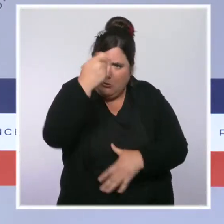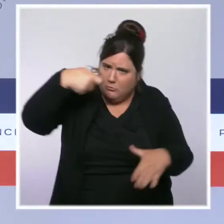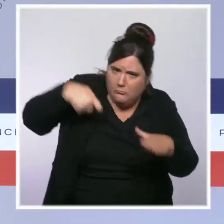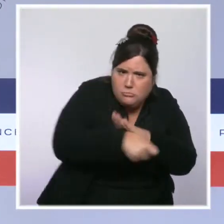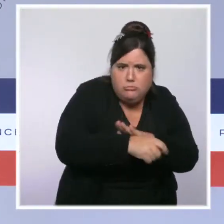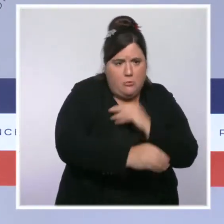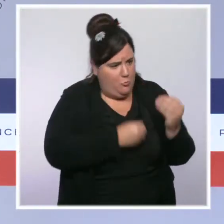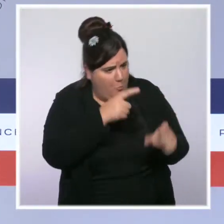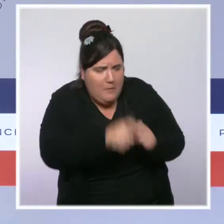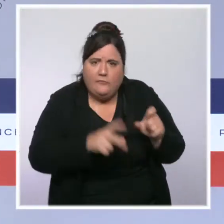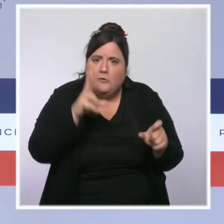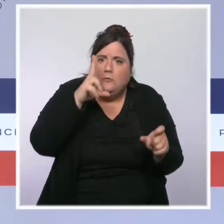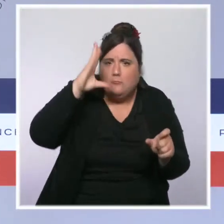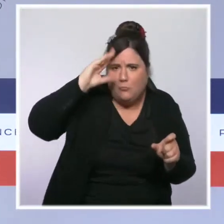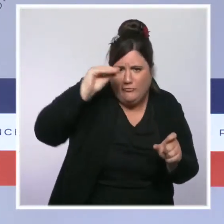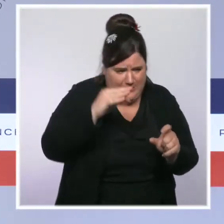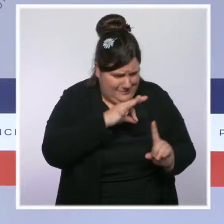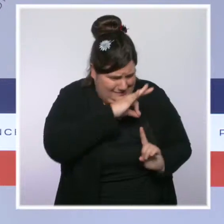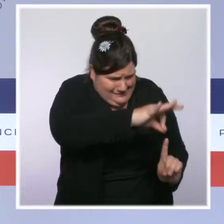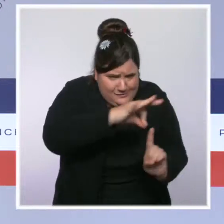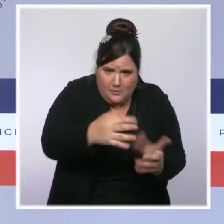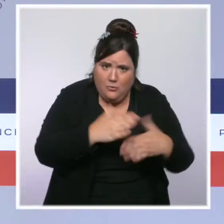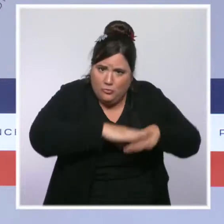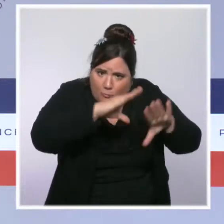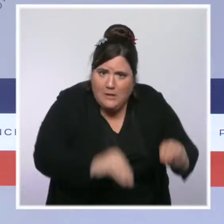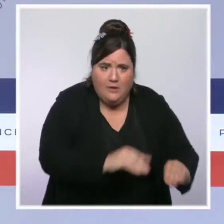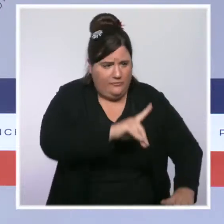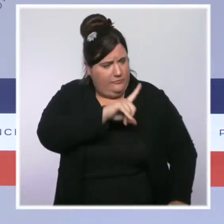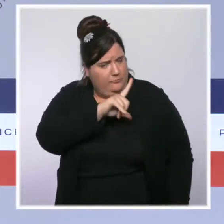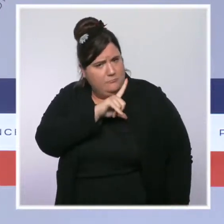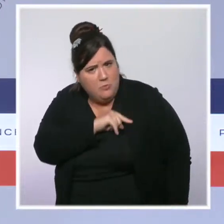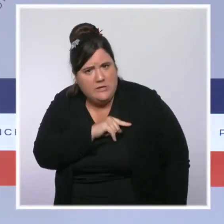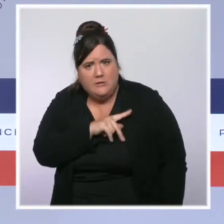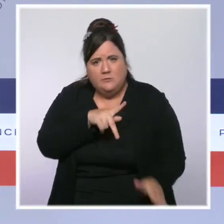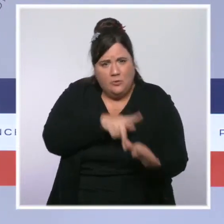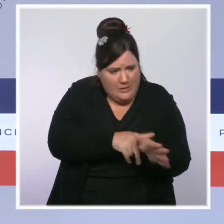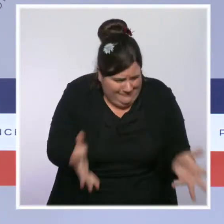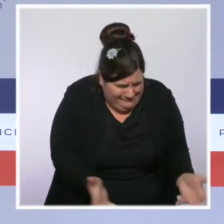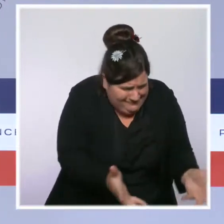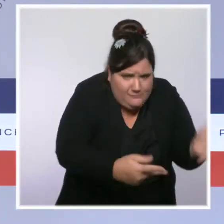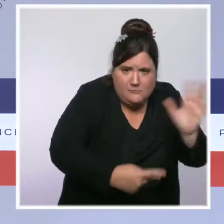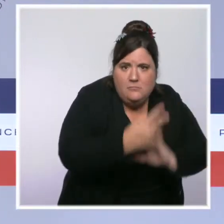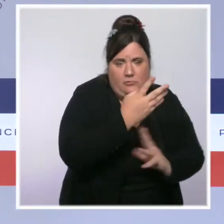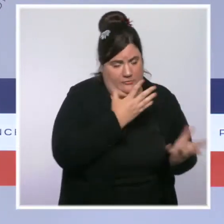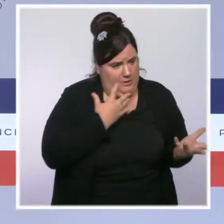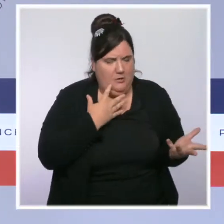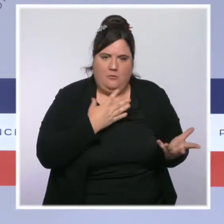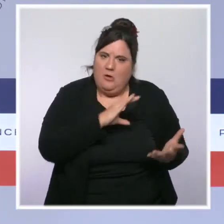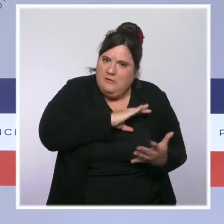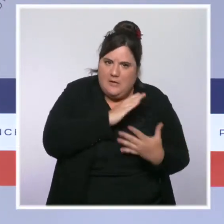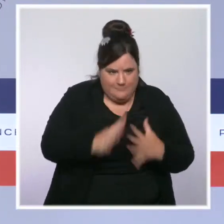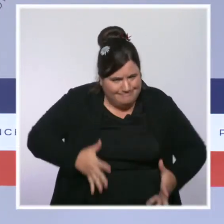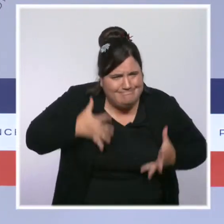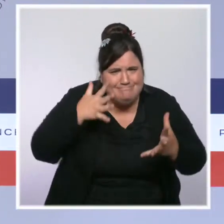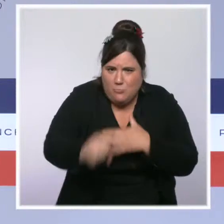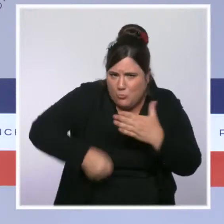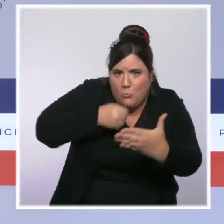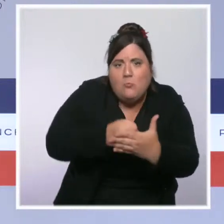Nous avons dit stop au mépris et à l'hémorragie et nous avons agi de toutes nos forces. Nous avons agi contre le terrorisme et son terreau fertile,